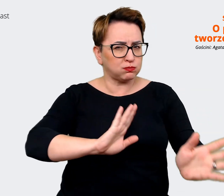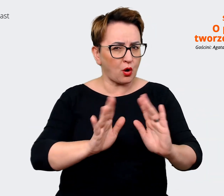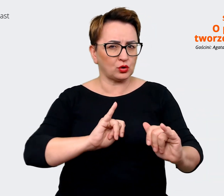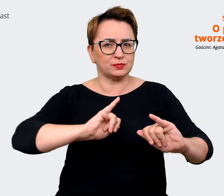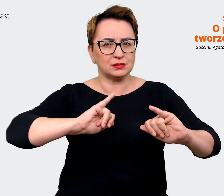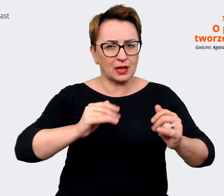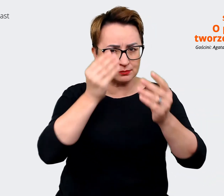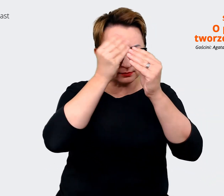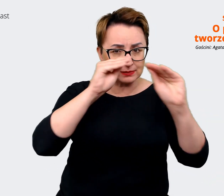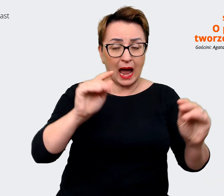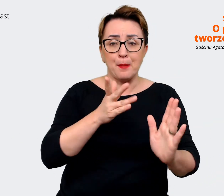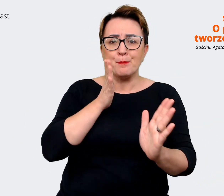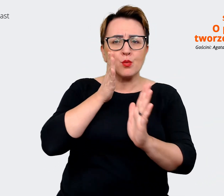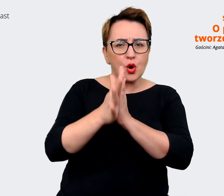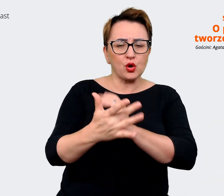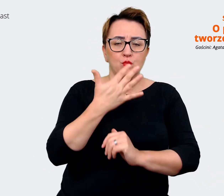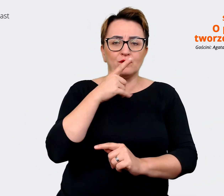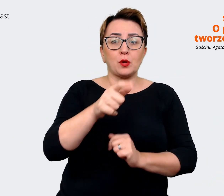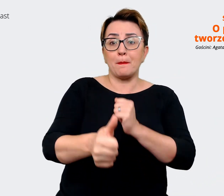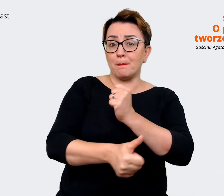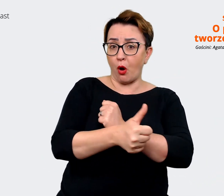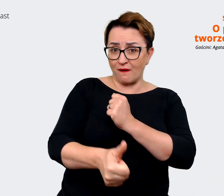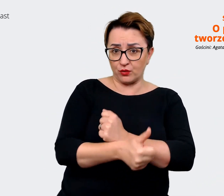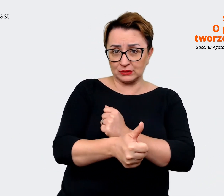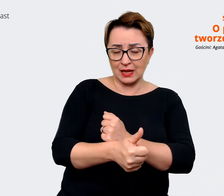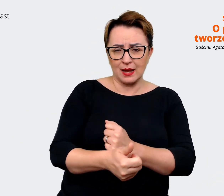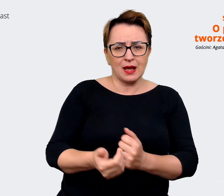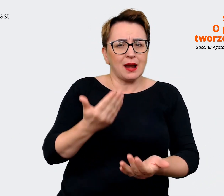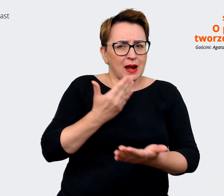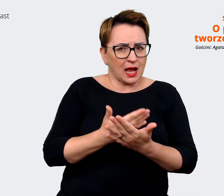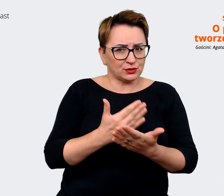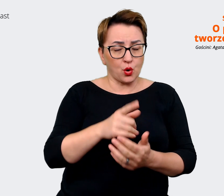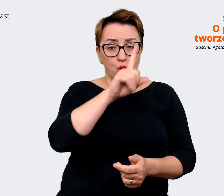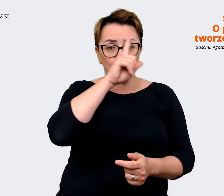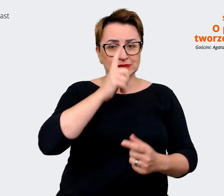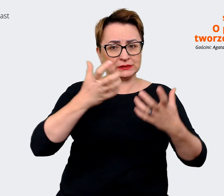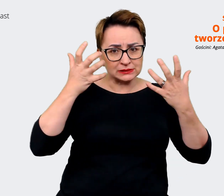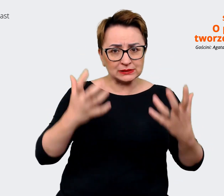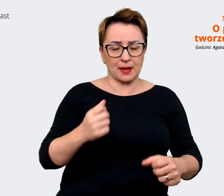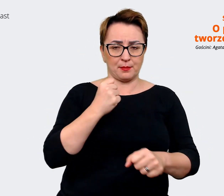najprościej mówiąc, jest to powód, dla którego ludzie chcą pracować w tej konkretnej firmie.